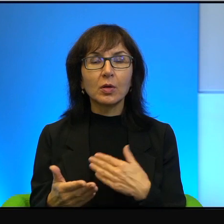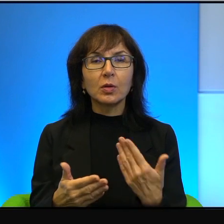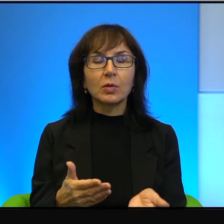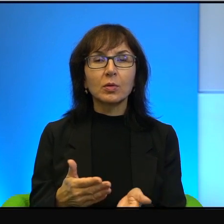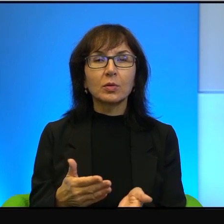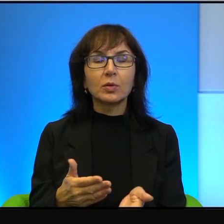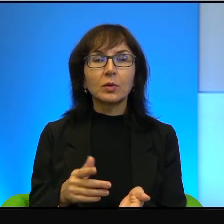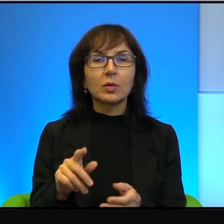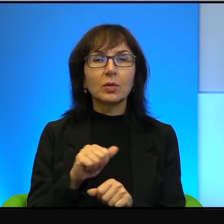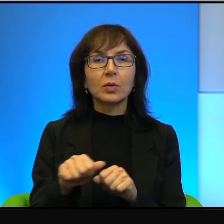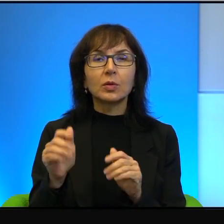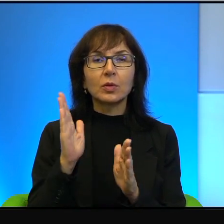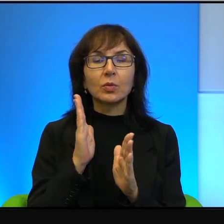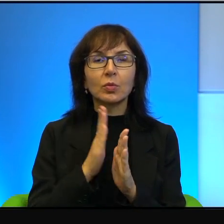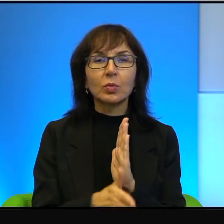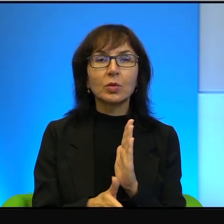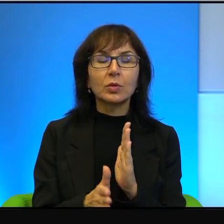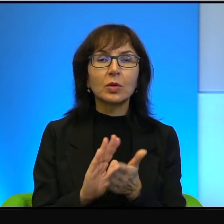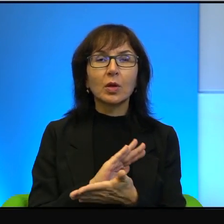To jest po prostu taka czysta, czysta nienawiść.